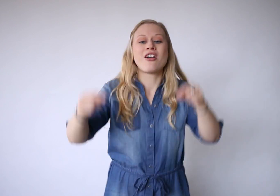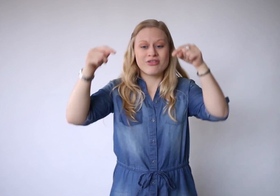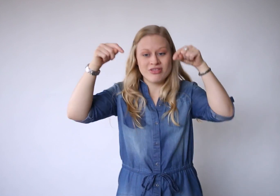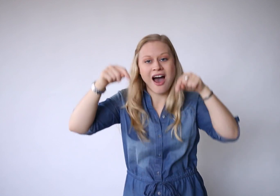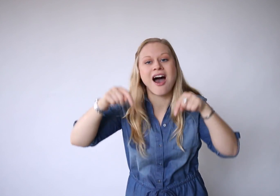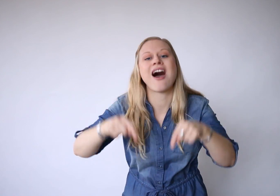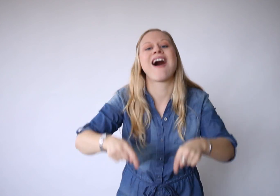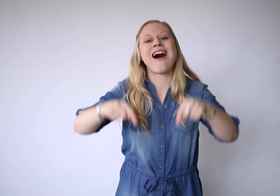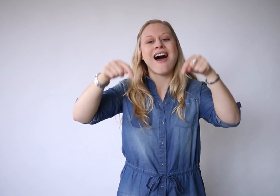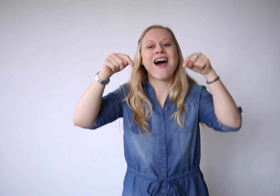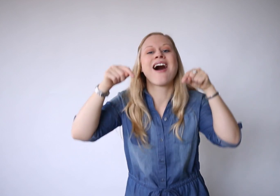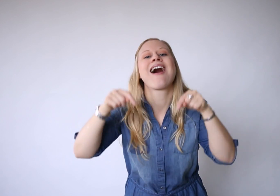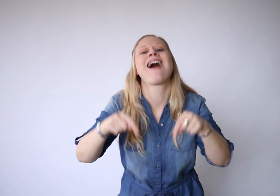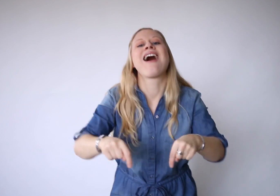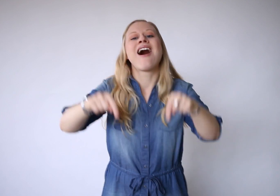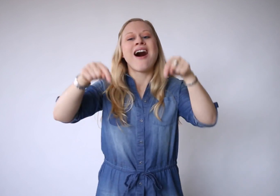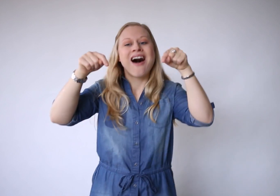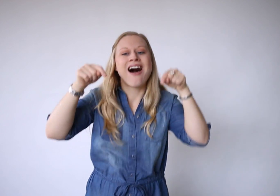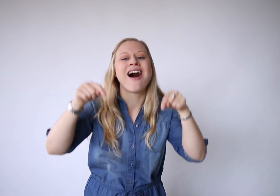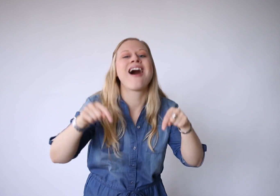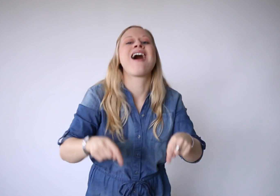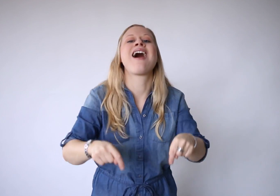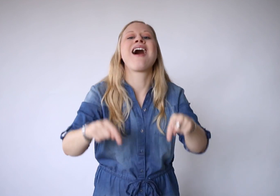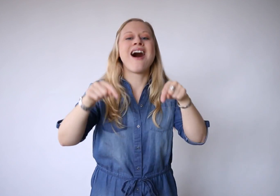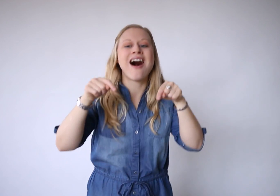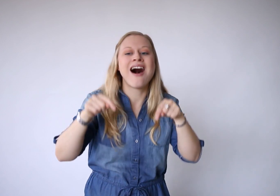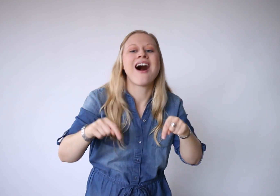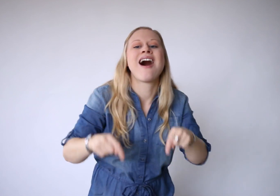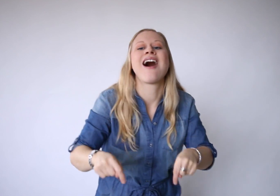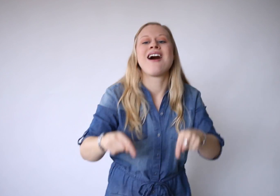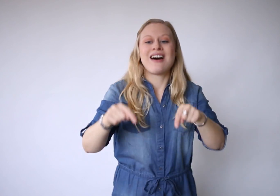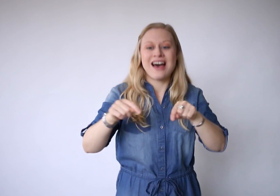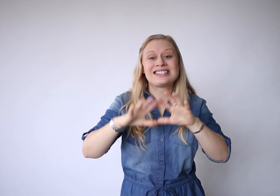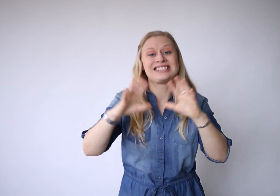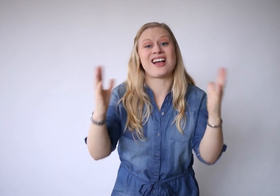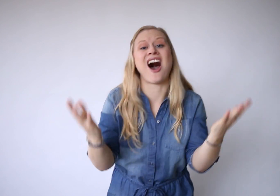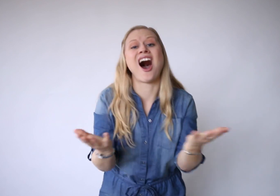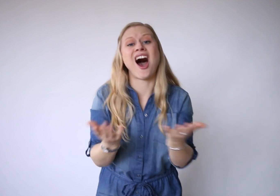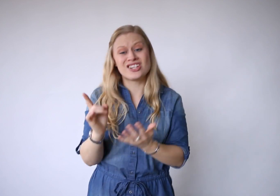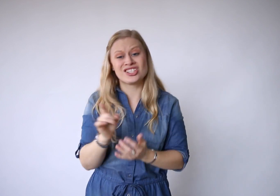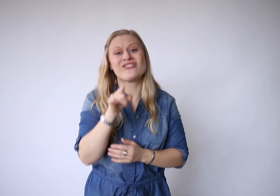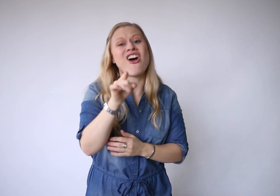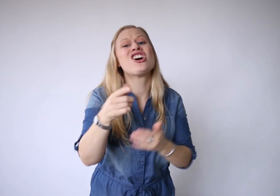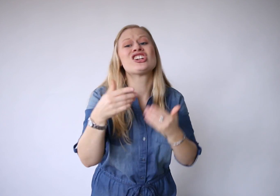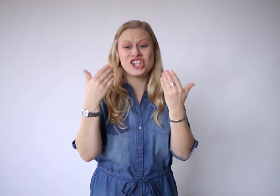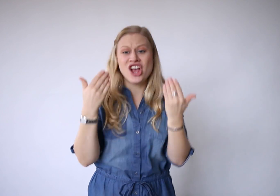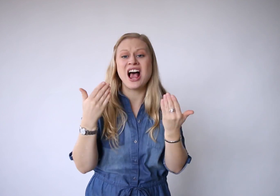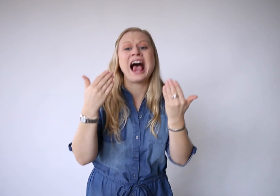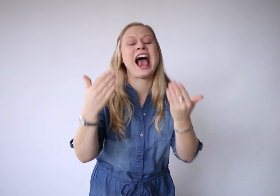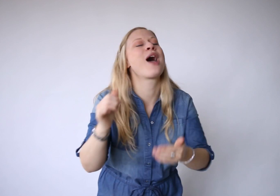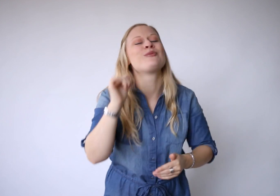Vandaaaaaaag. Het is alles wat je hebt.